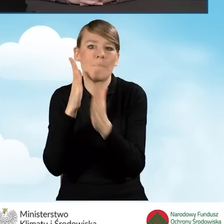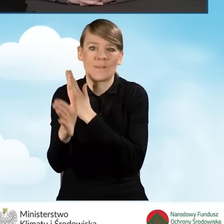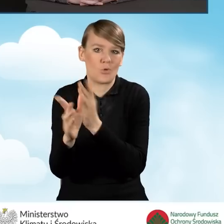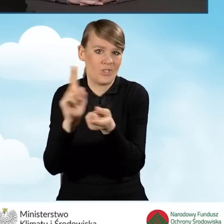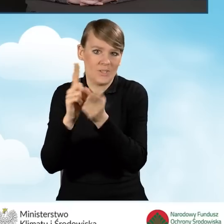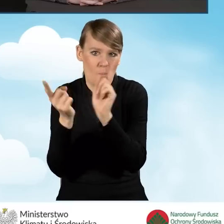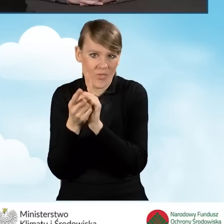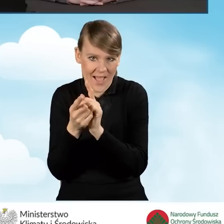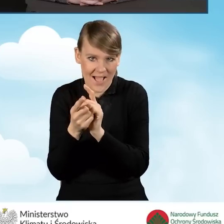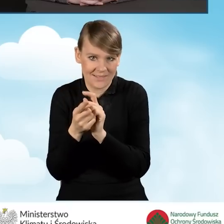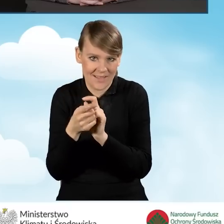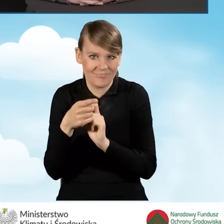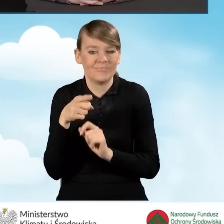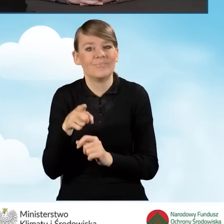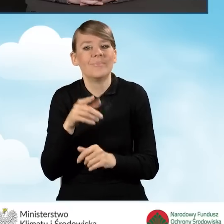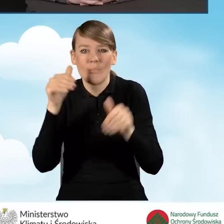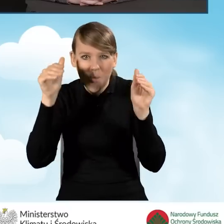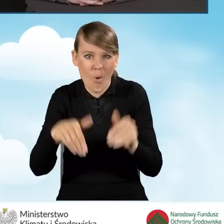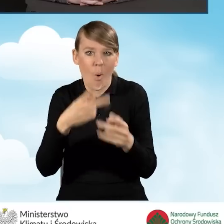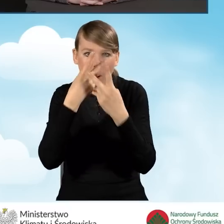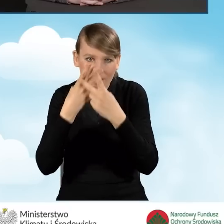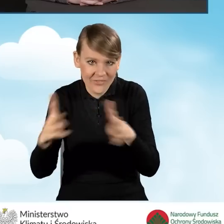Mogą wręcz odwiedzać mieszkańców,